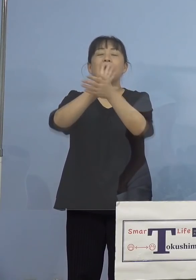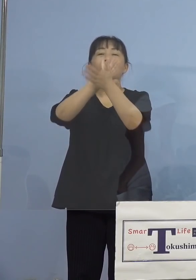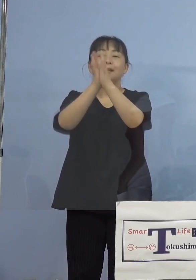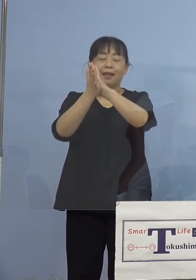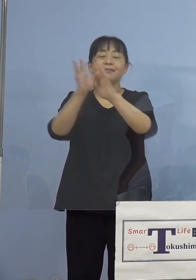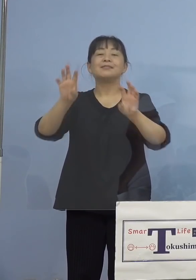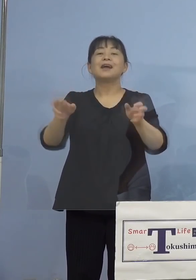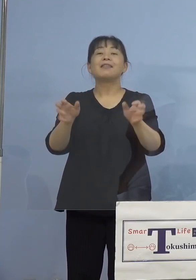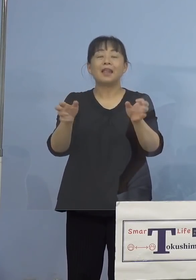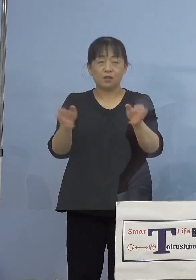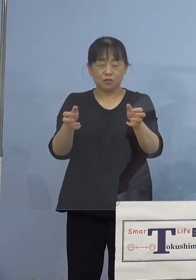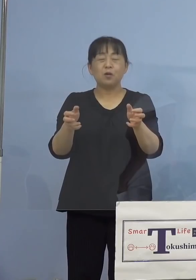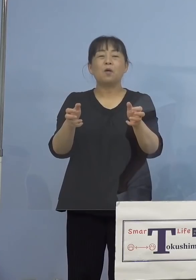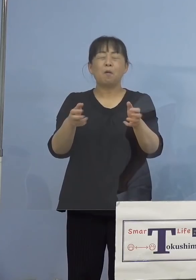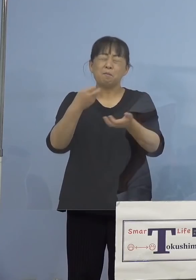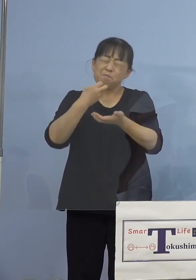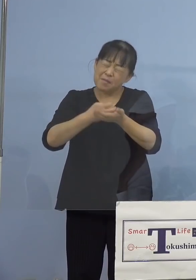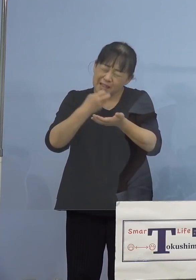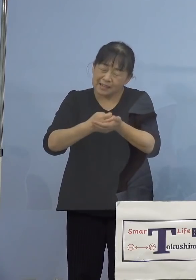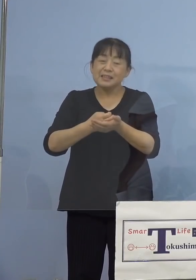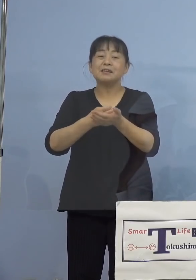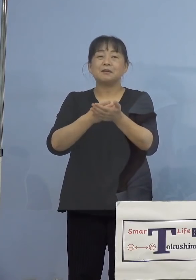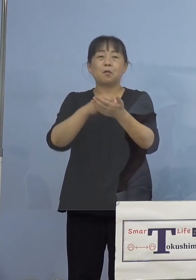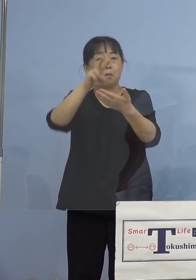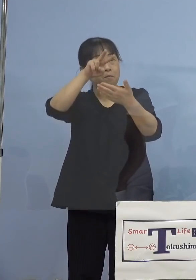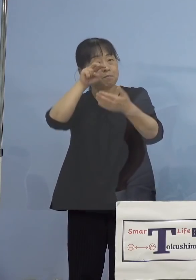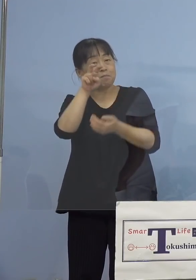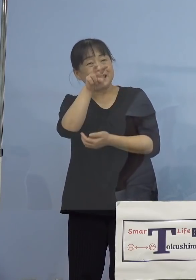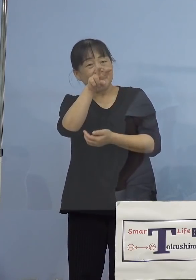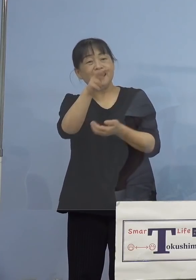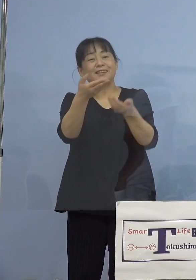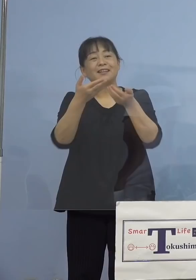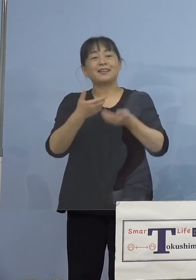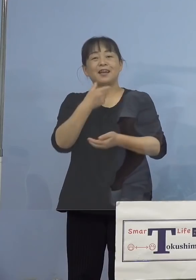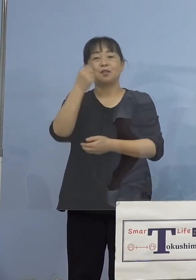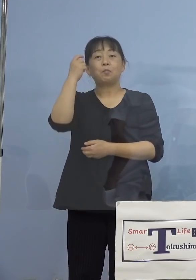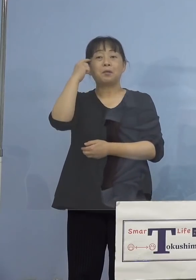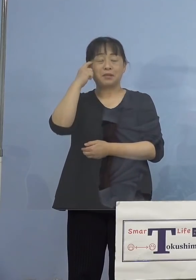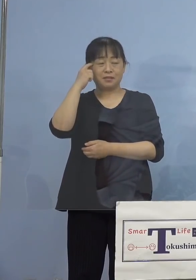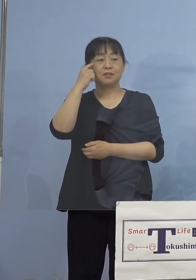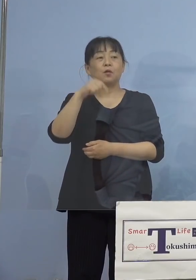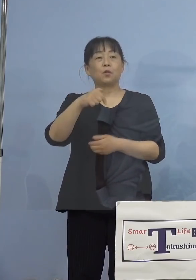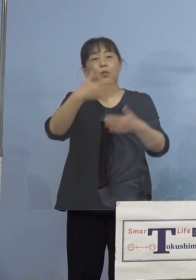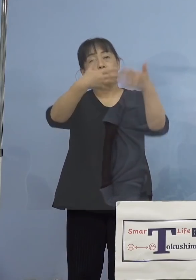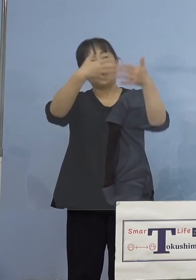是非ご覧をいただければと思います この動画をご覧いただきまして